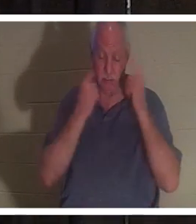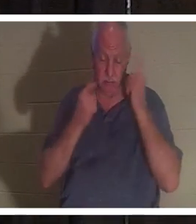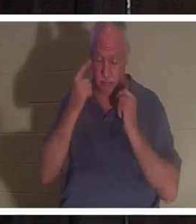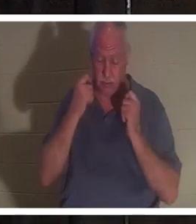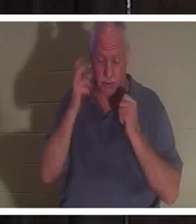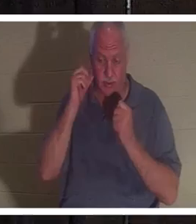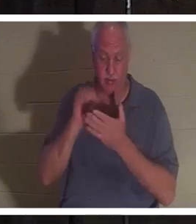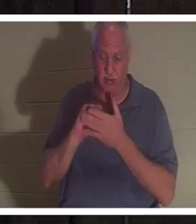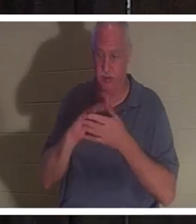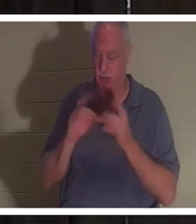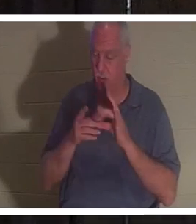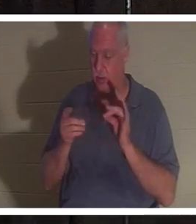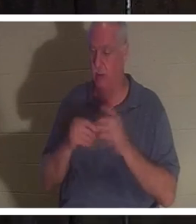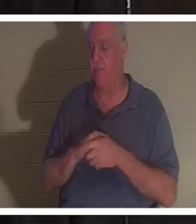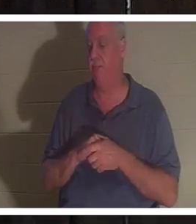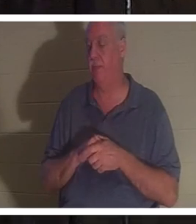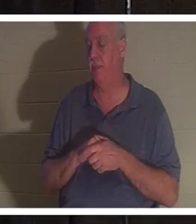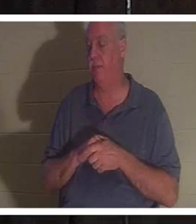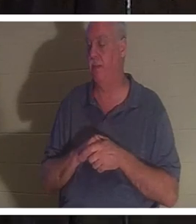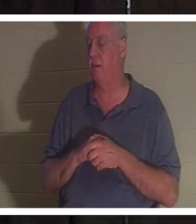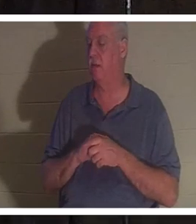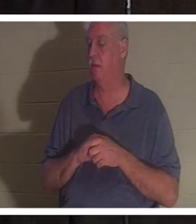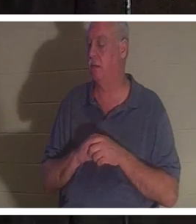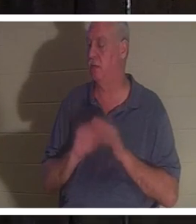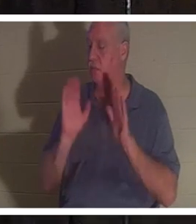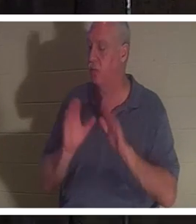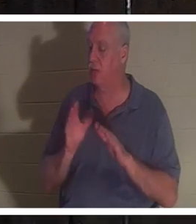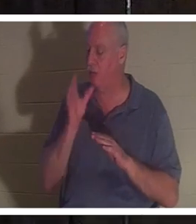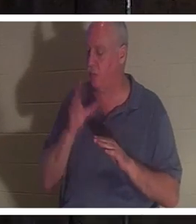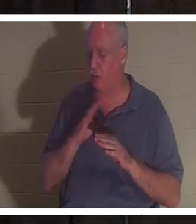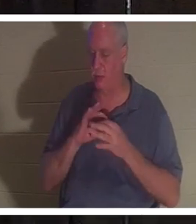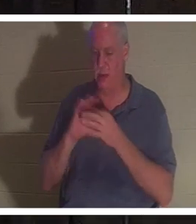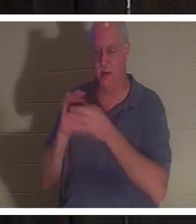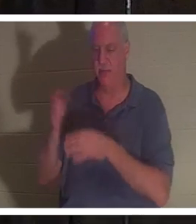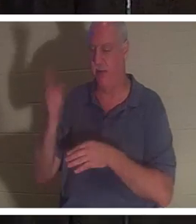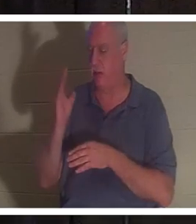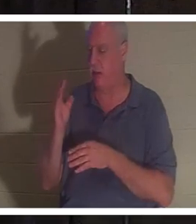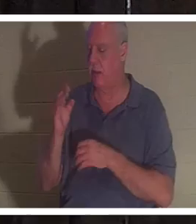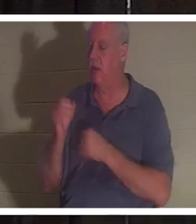sais, parce que je veux dire qu'elle est juste une charmante femme de Dieu. Aime le Seigneur passionnément. Sert